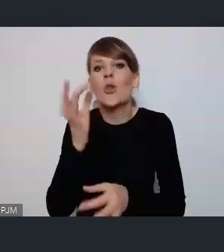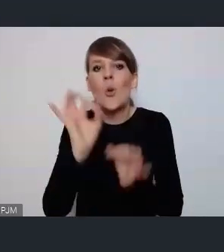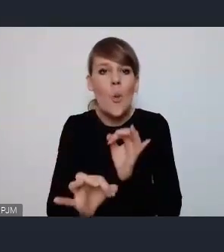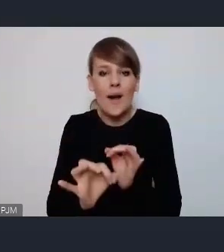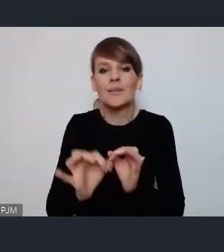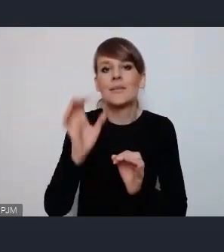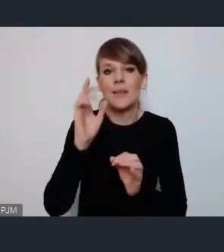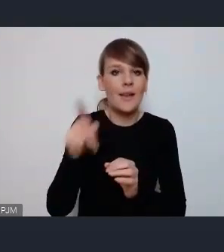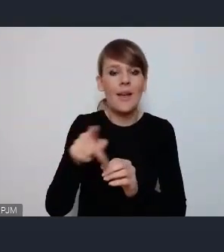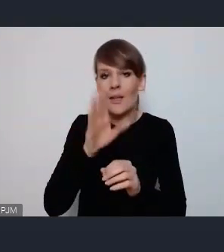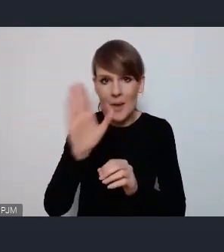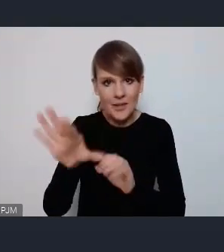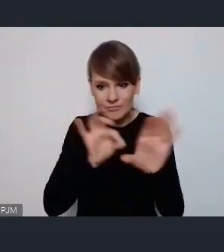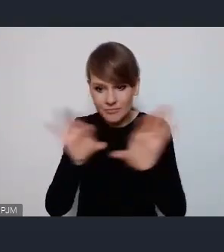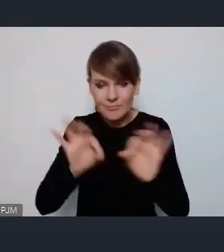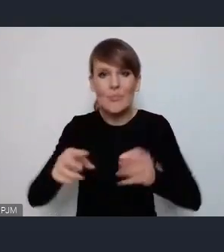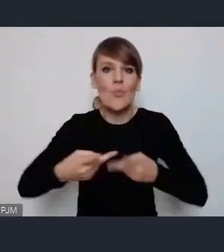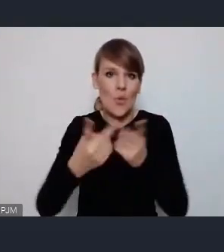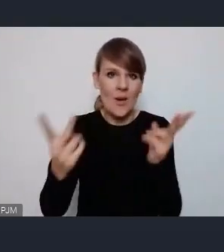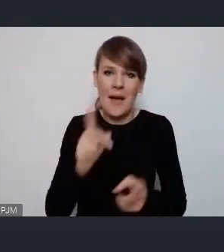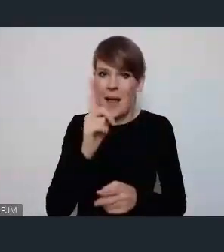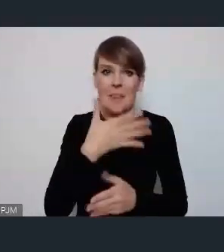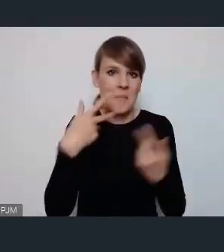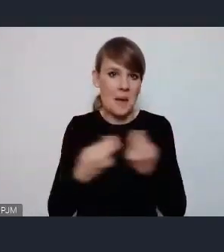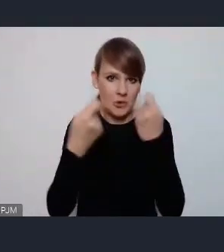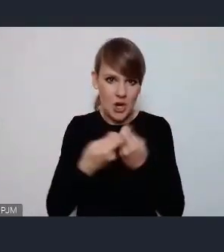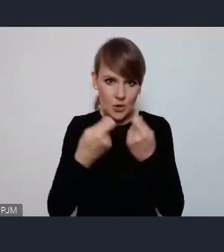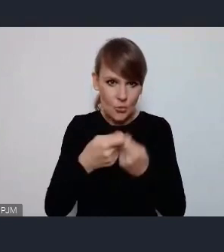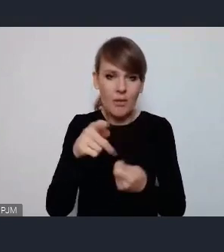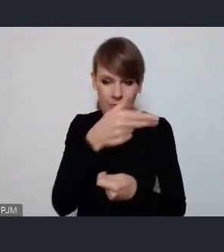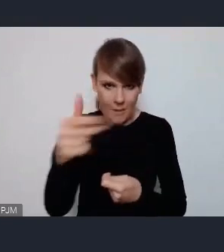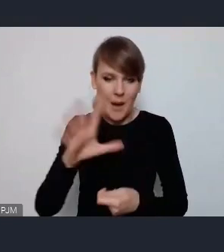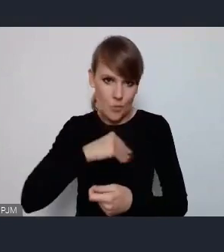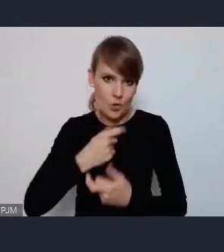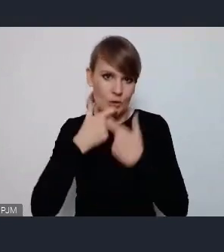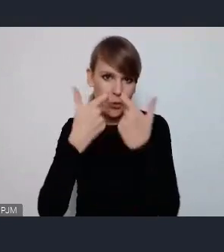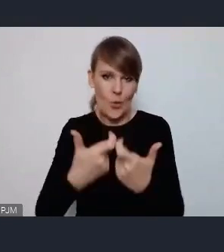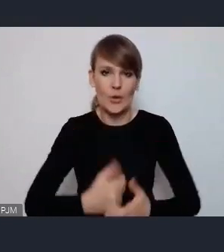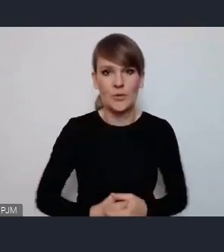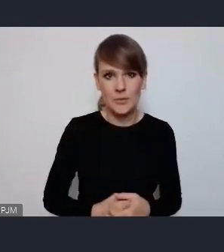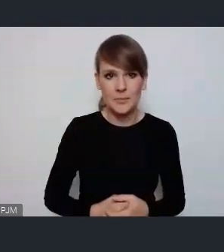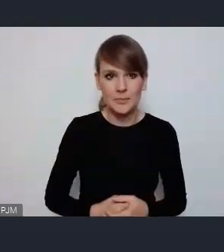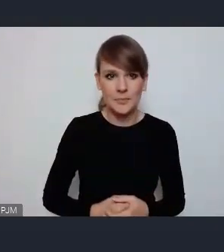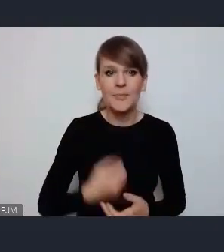upubliczniony. Ale też nie ma przeszkód żeby tego typu tematy zgłaszać. jeszcze pan Prezydent Krupa.